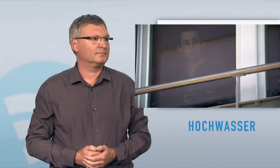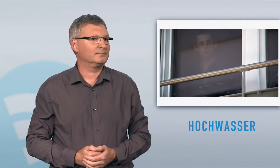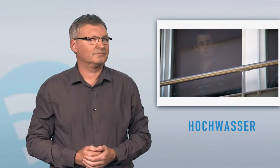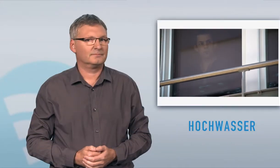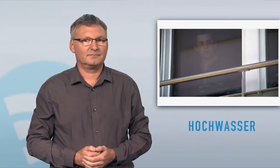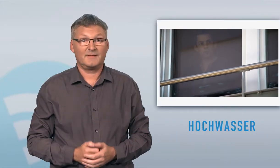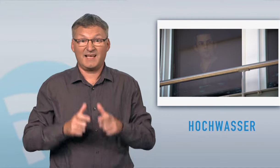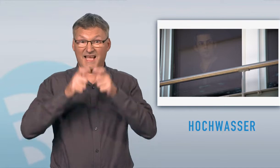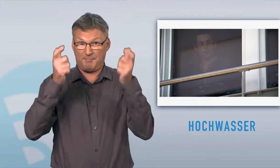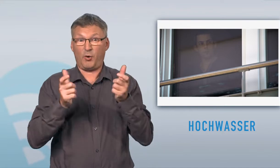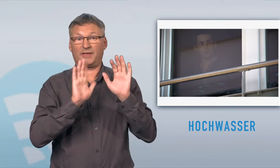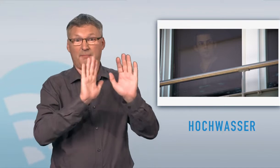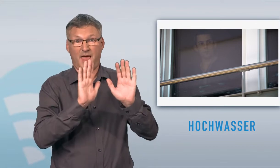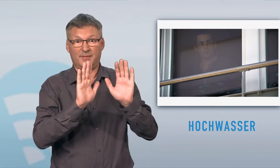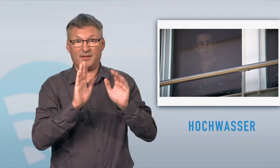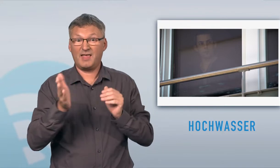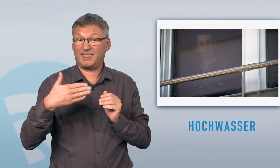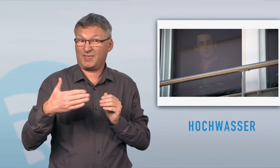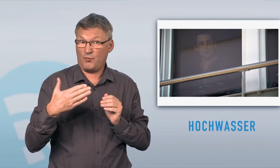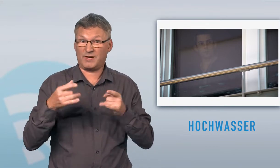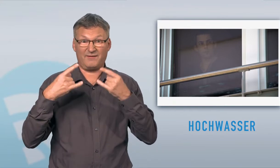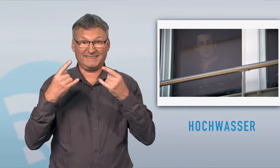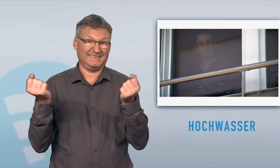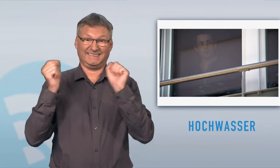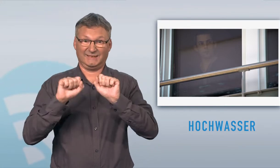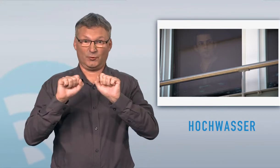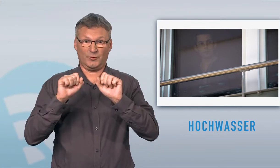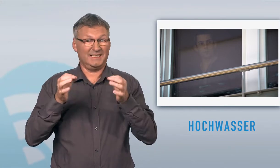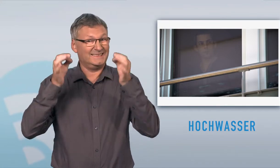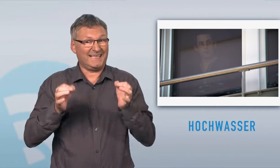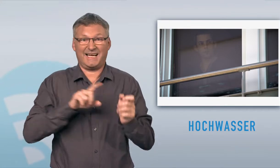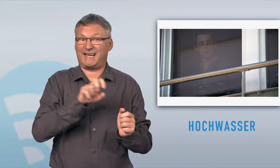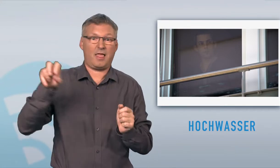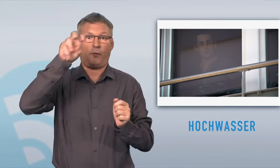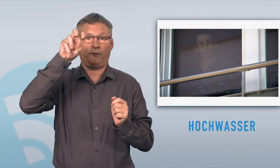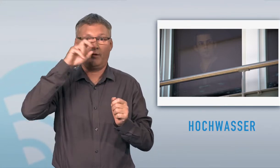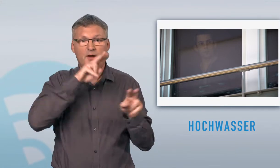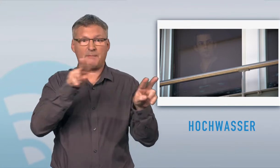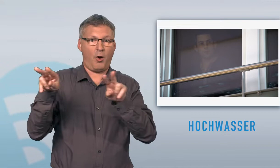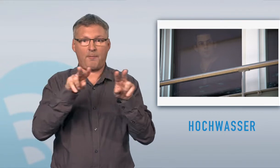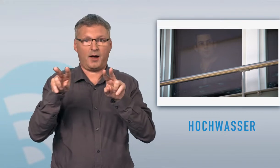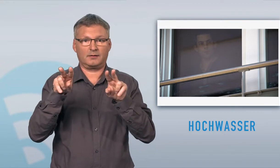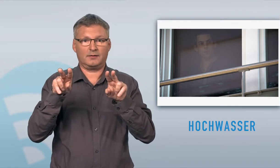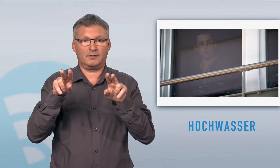In einem sicheren Gebäude bleiben, Fenster und Türen schliessen und in die Höhe steigen, ersten Stock, und beobachten.